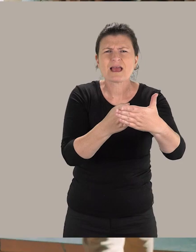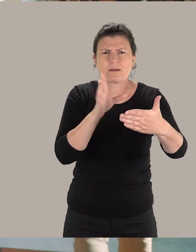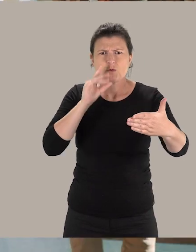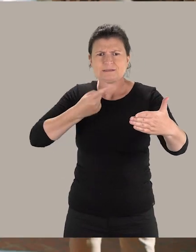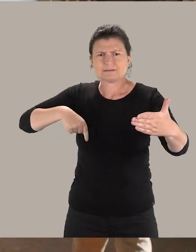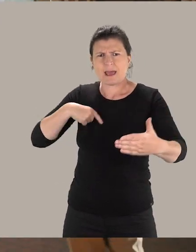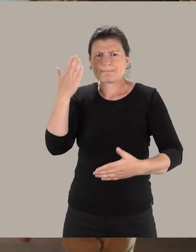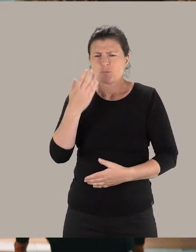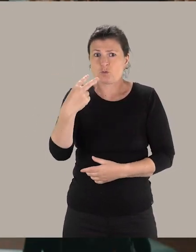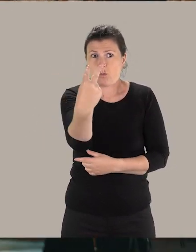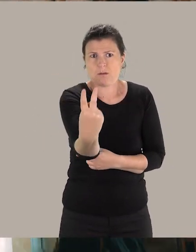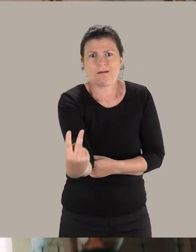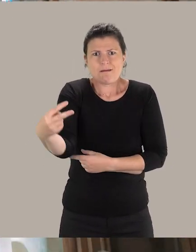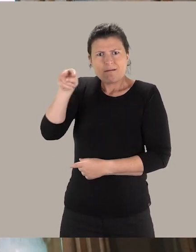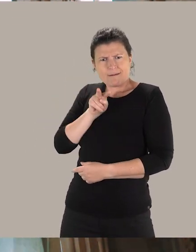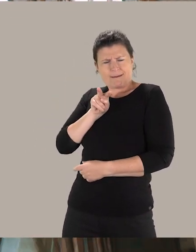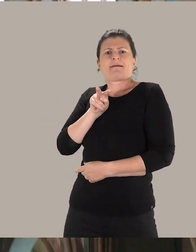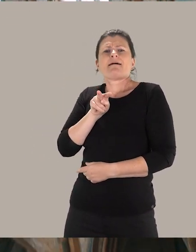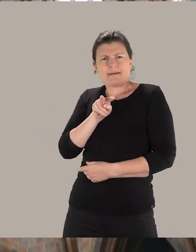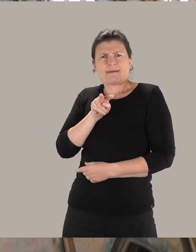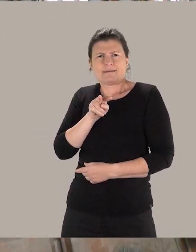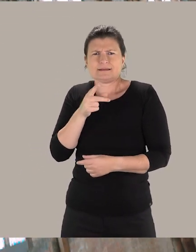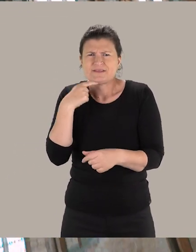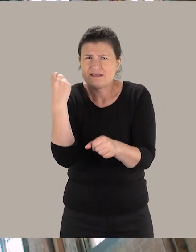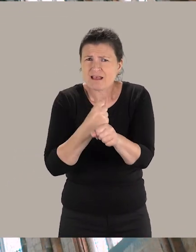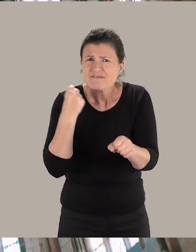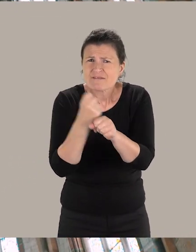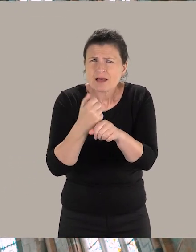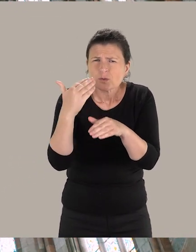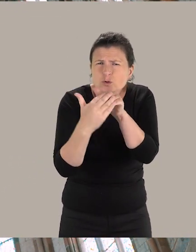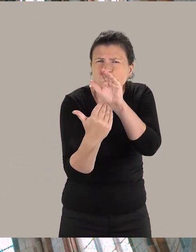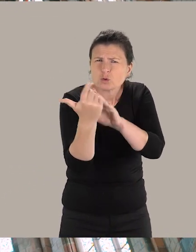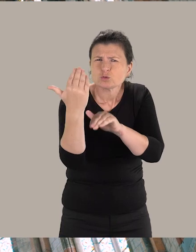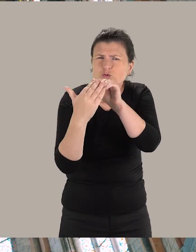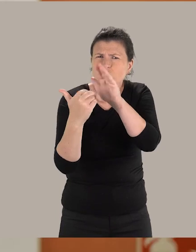et pour cela, nous avons besoin du regard de ces usagers. C'est un travail de co-construction qui est mené.